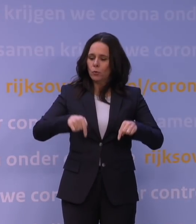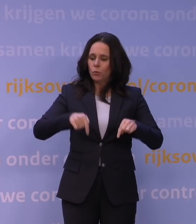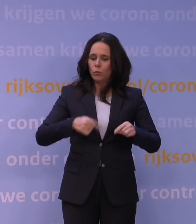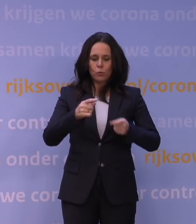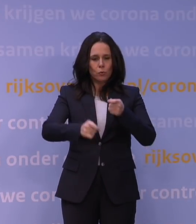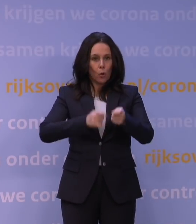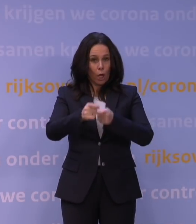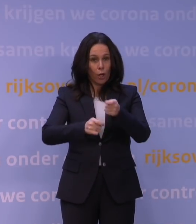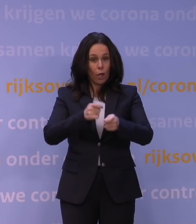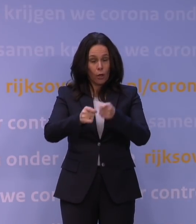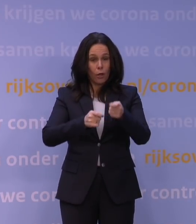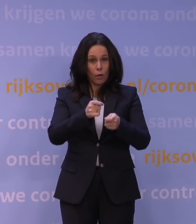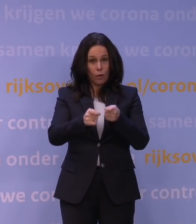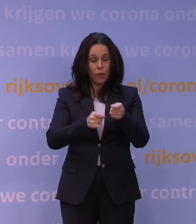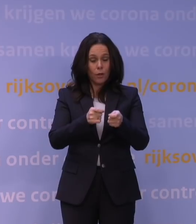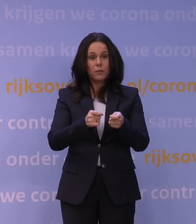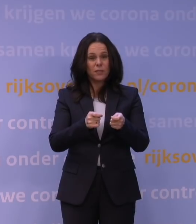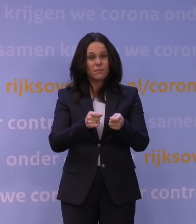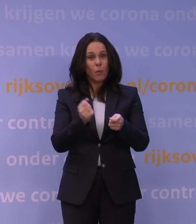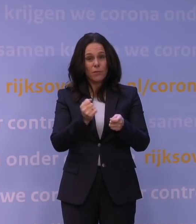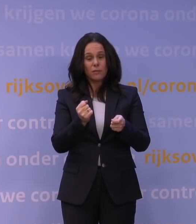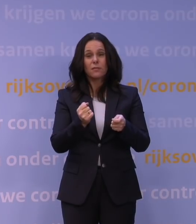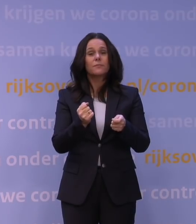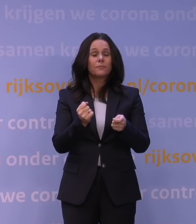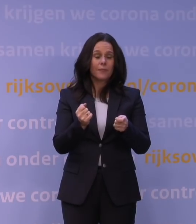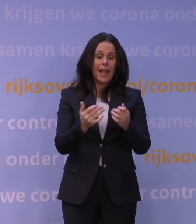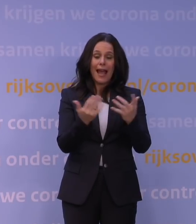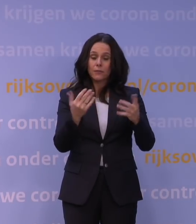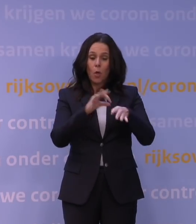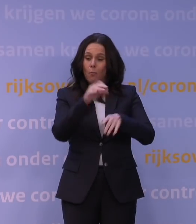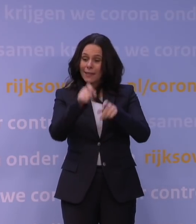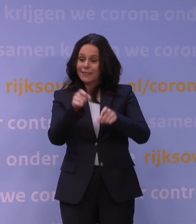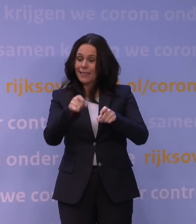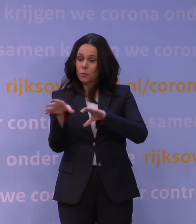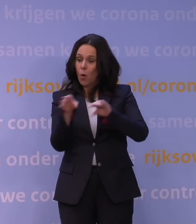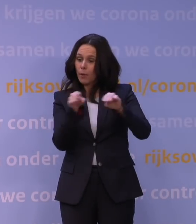die toch nog vanwege de hoge aantallen opgenomen patiënten erg onder druk staat,